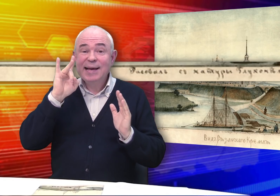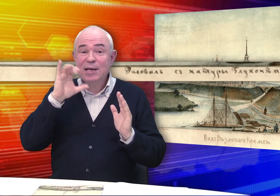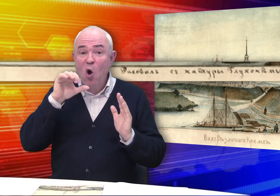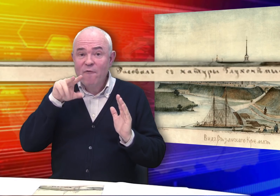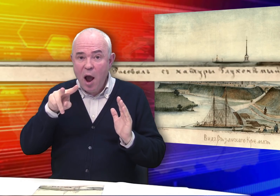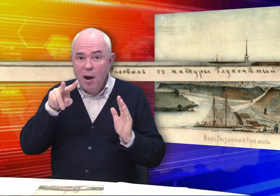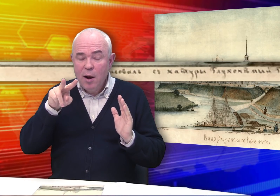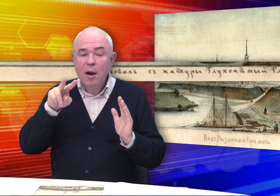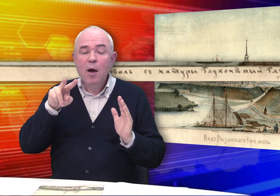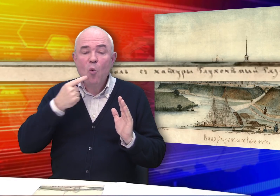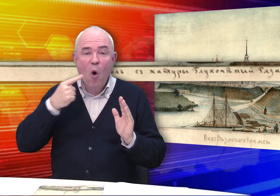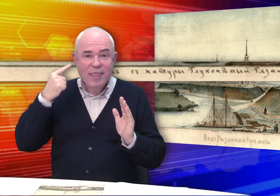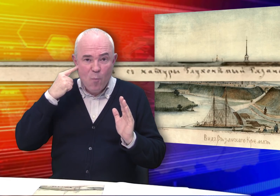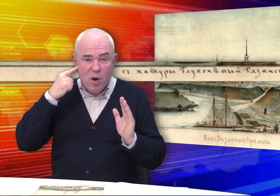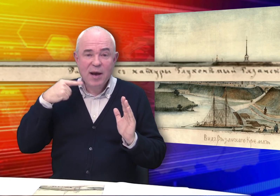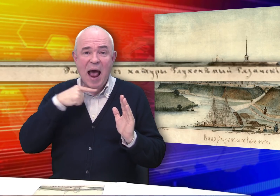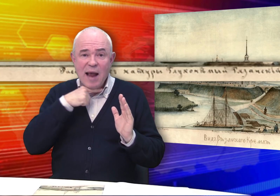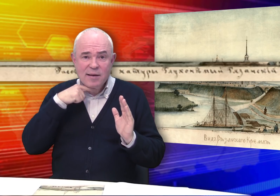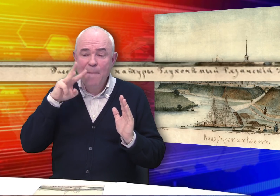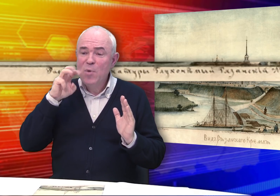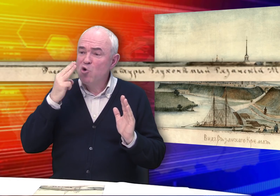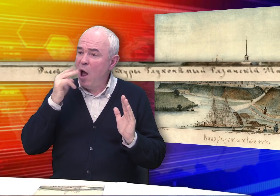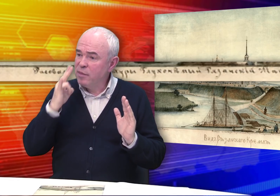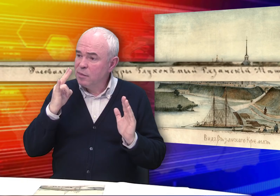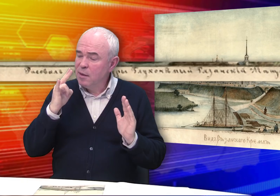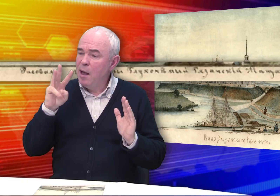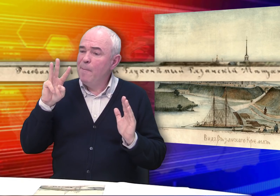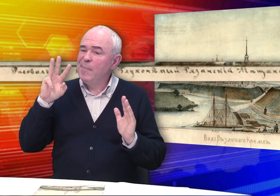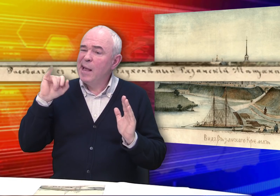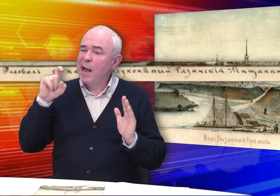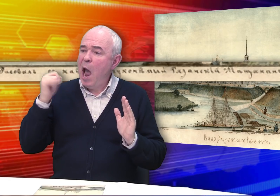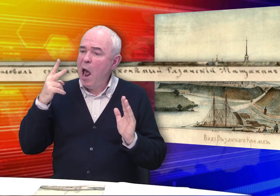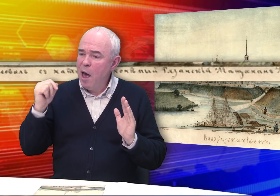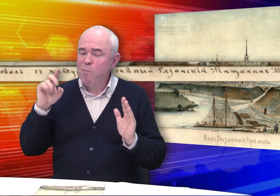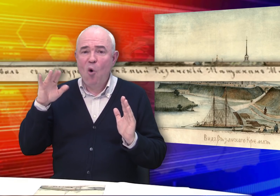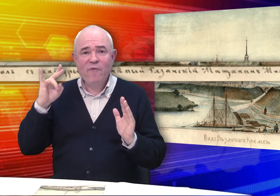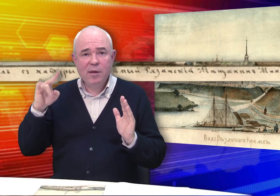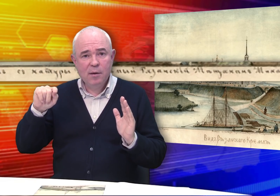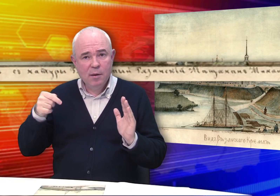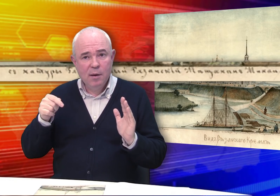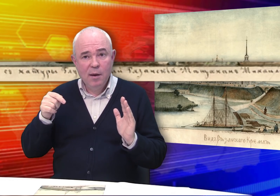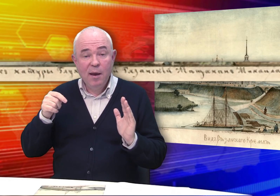Рисовал с натуры Глухонемой Рязанский Мещанин Михайла Бровкин,